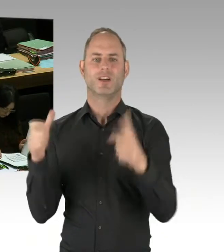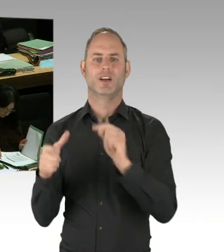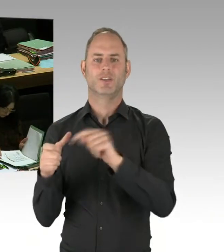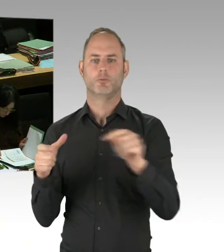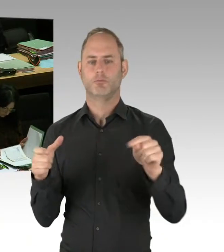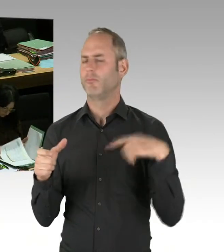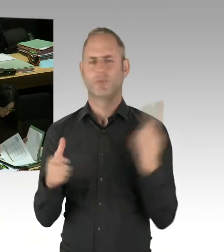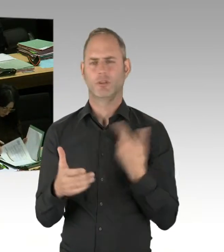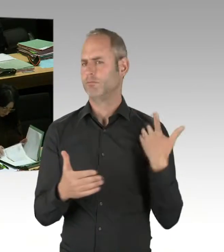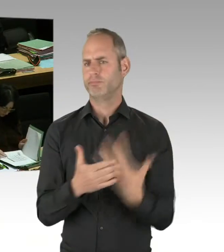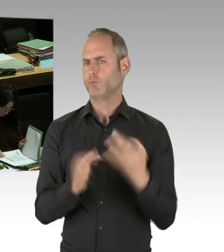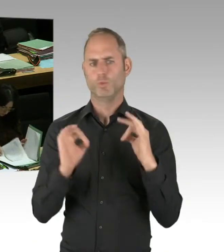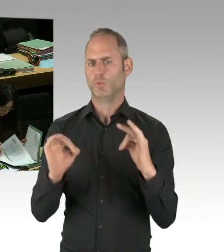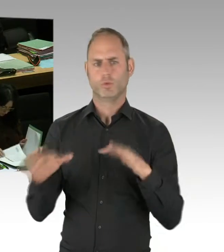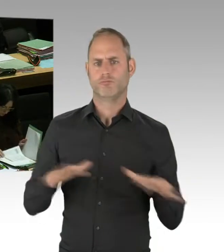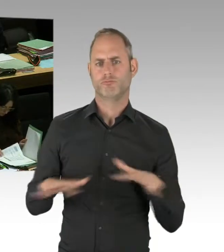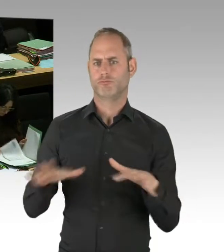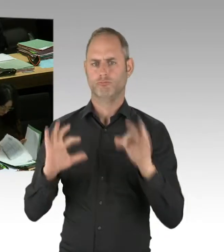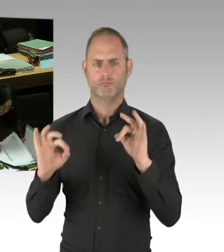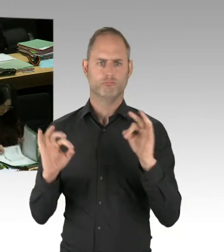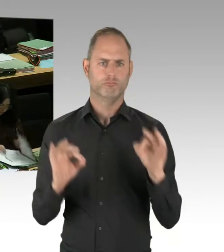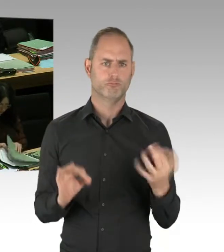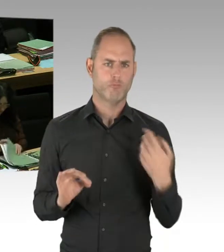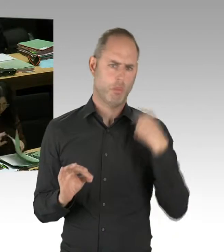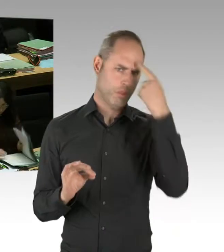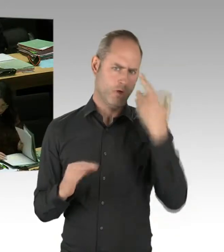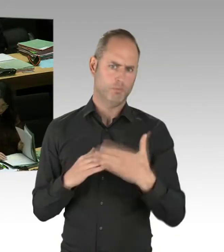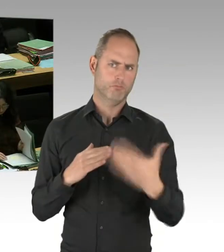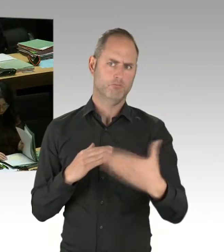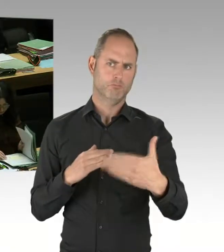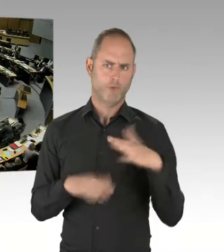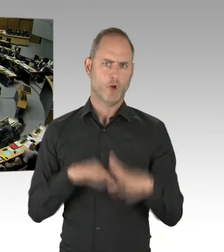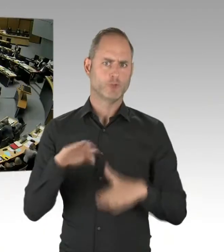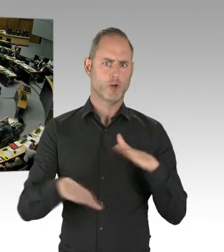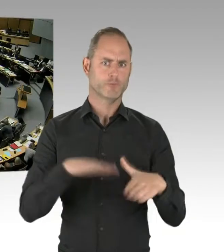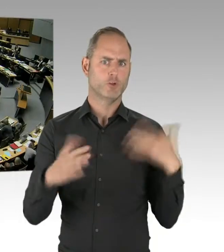Auch da sind wir mit dem Finanzsenator im Gespräch. Und ich bin guter Dinge, dass wir auch das hinbekommen werden.